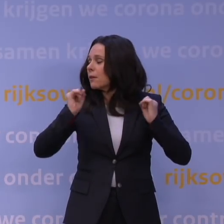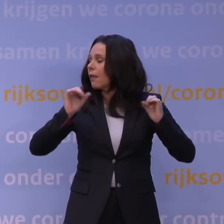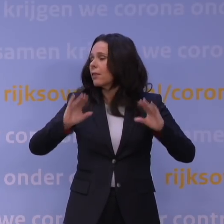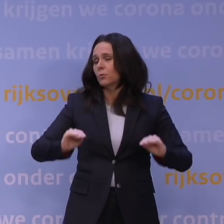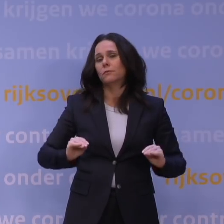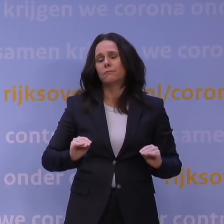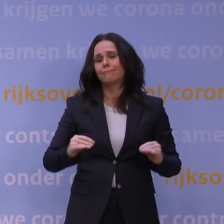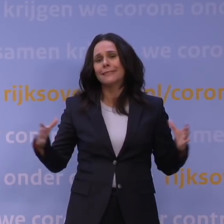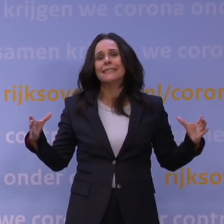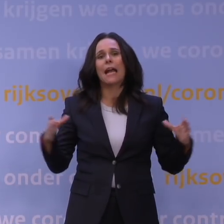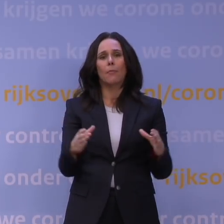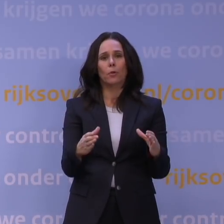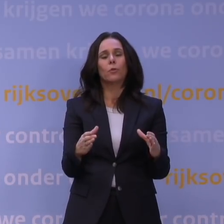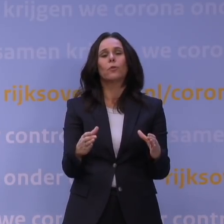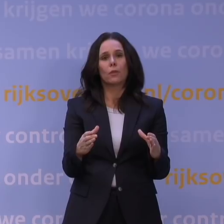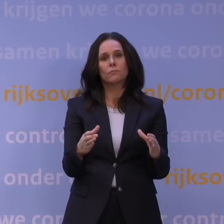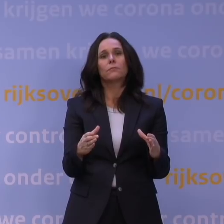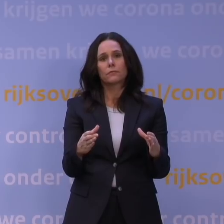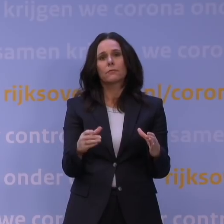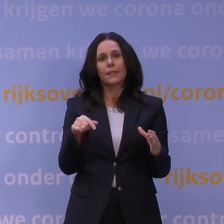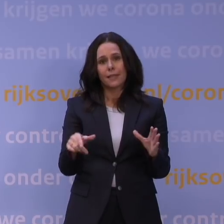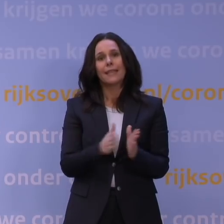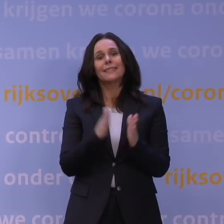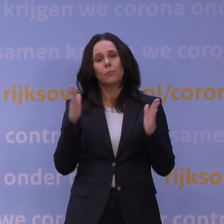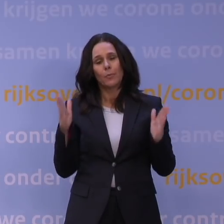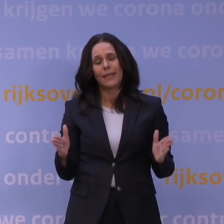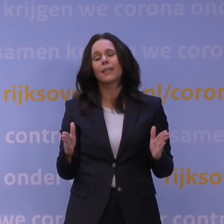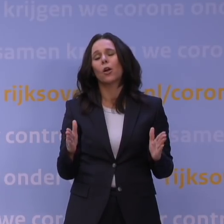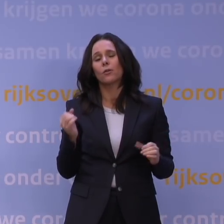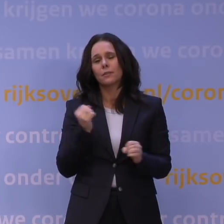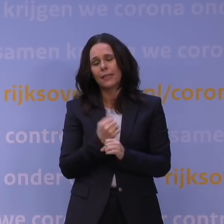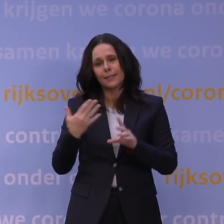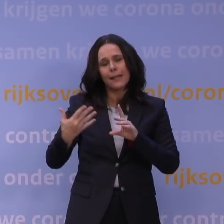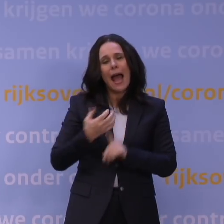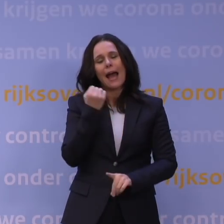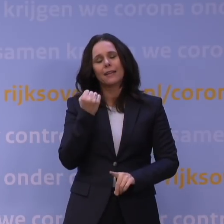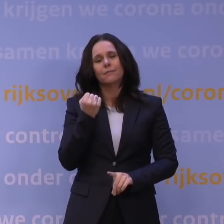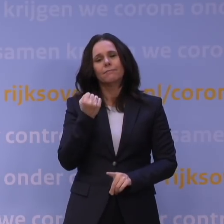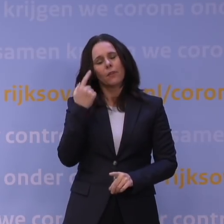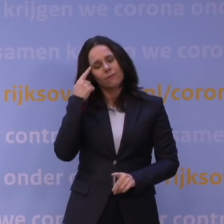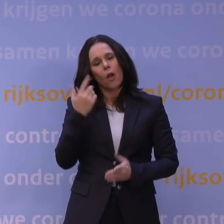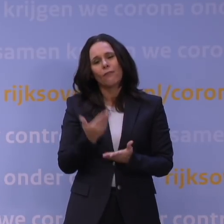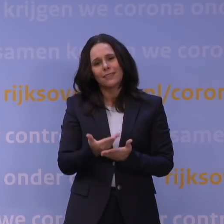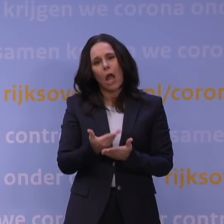Met elkaar komen we ook deze periode weer te boven. Daar ben ik absoluut van overtuigd.